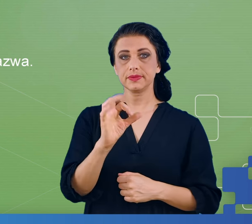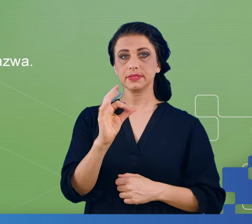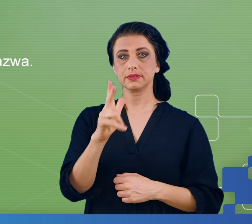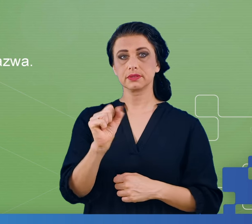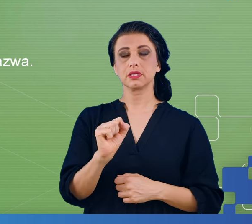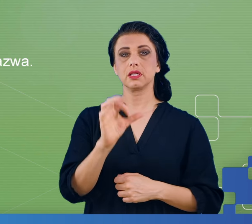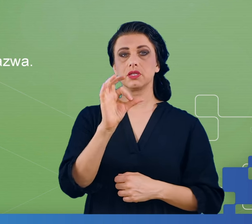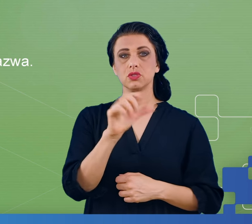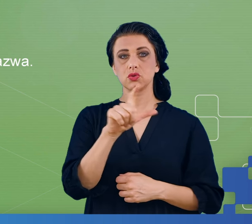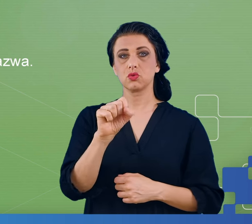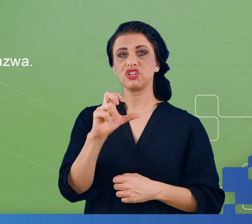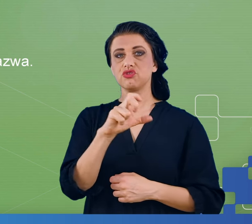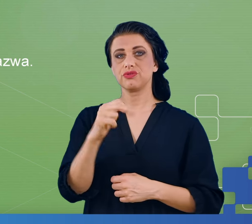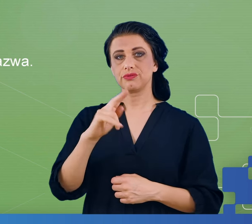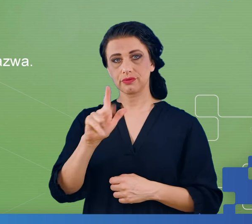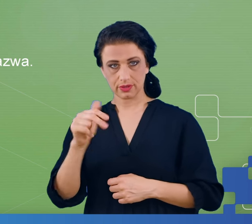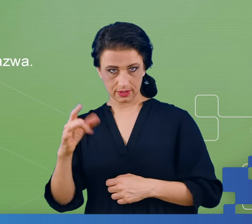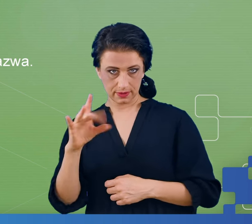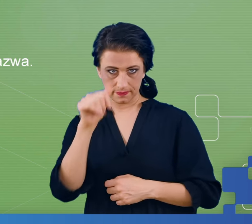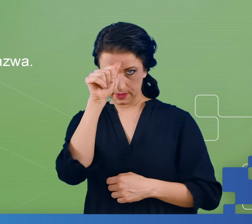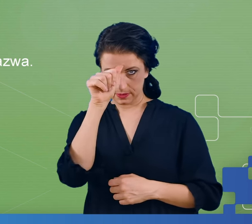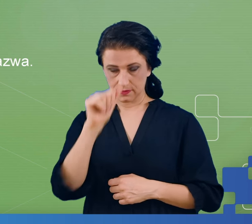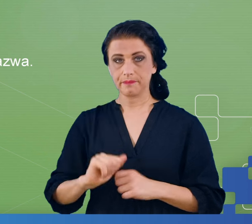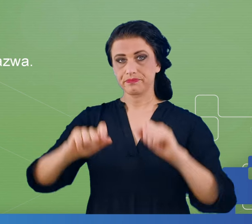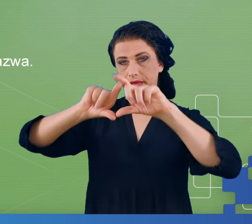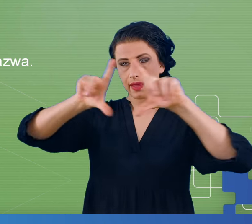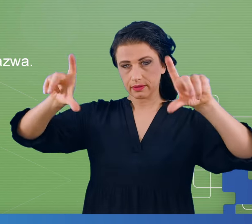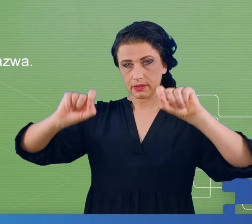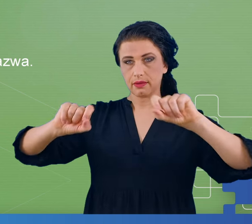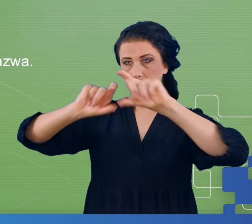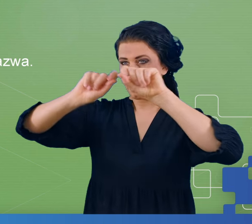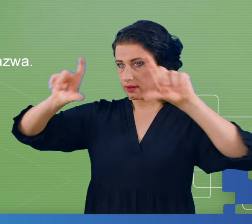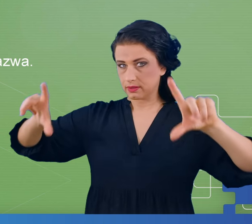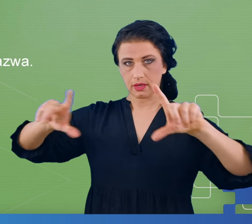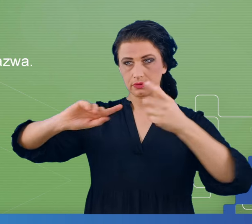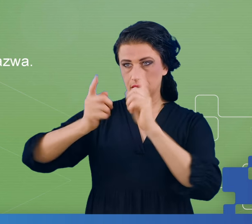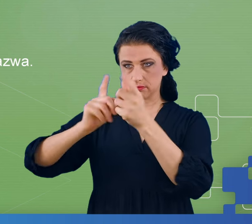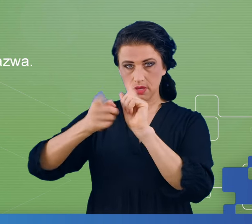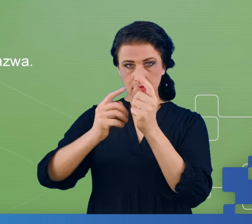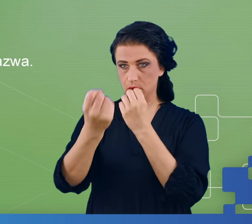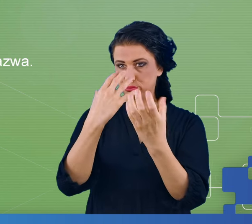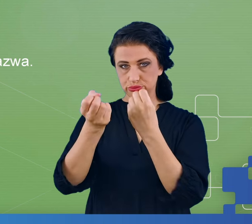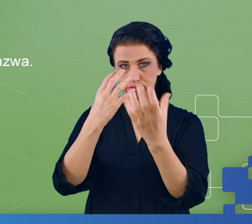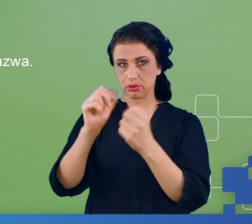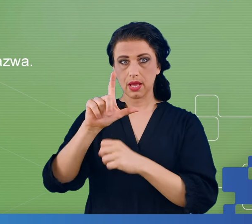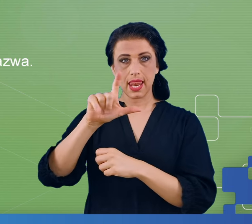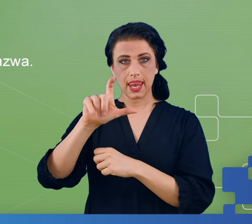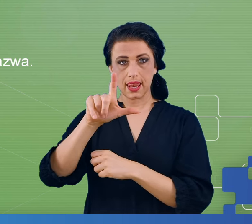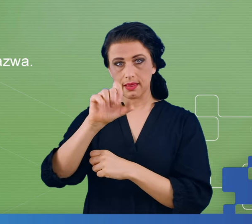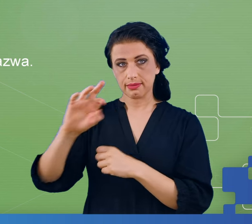pokazywaliśmy pacjentowi kilkaset ekranów i na tych ekranach naprzemiennie były wyświetlane litery oraz cyfry